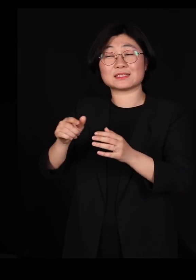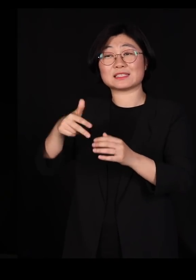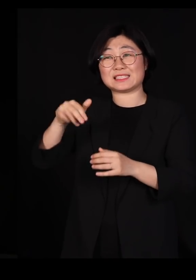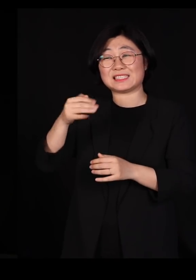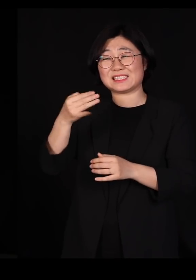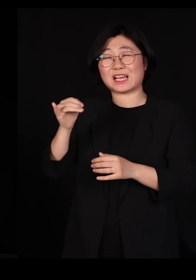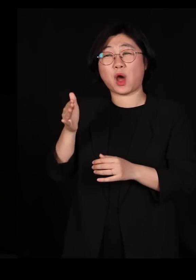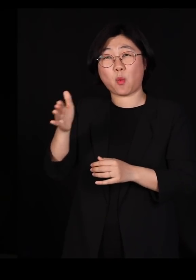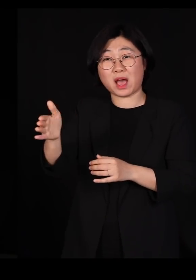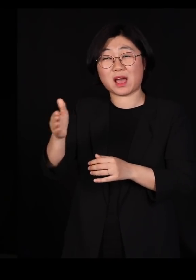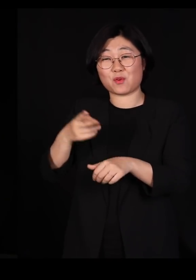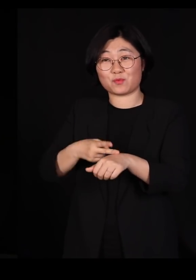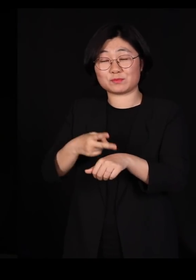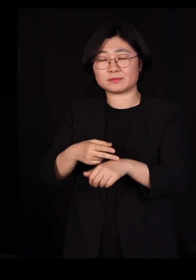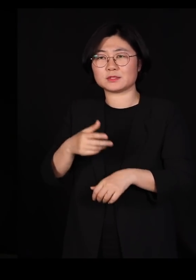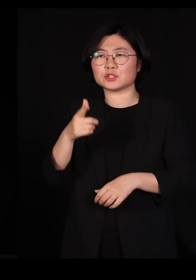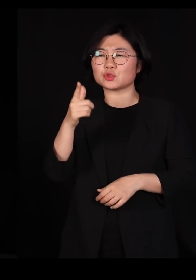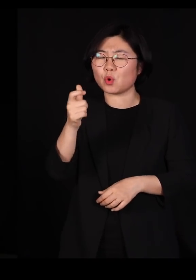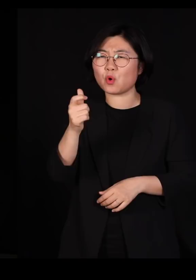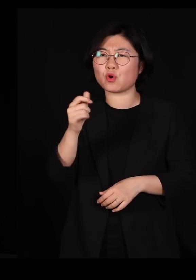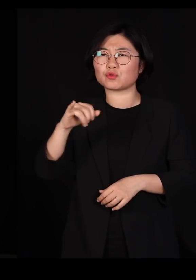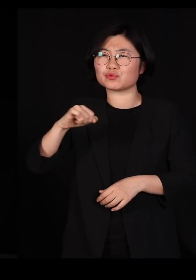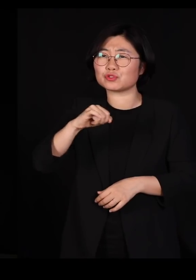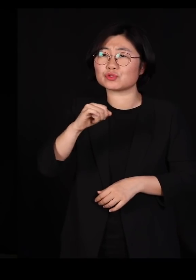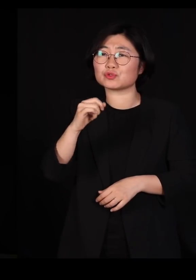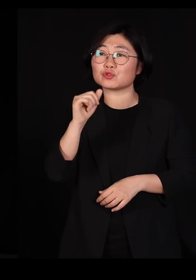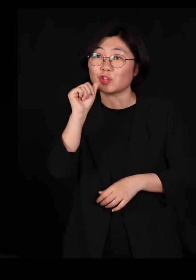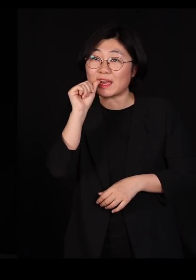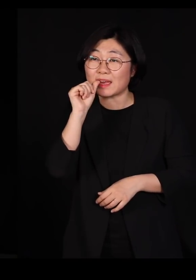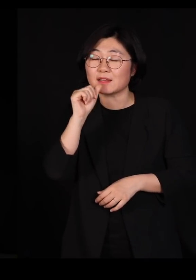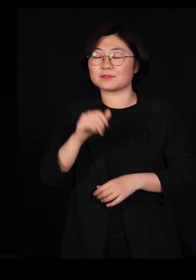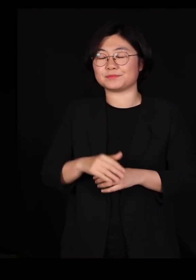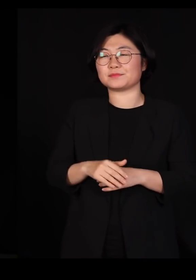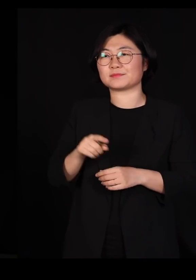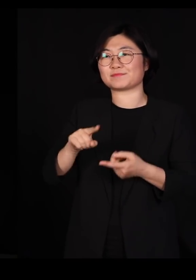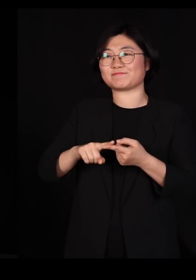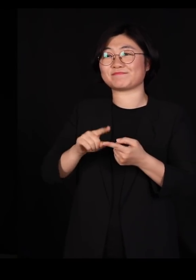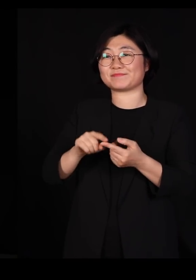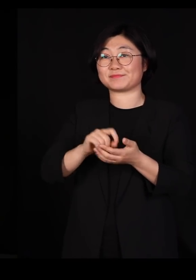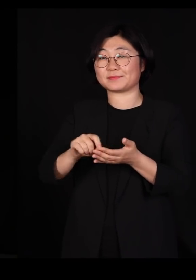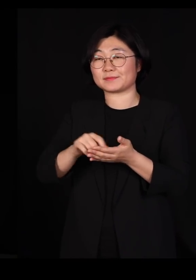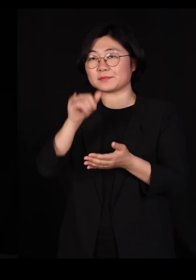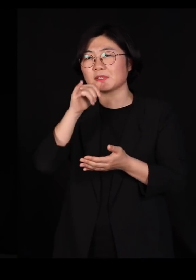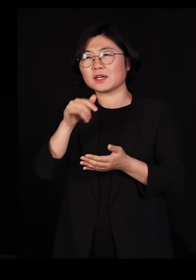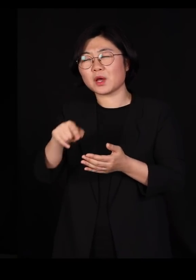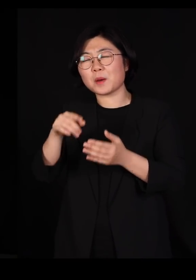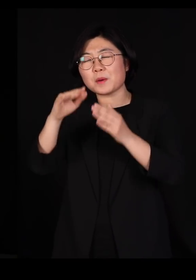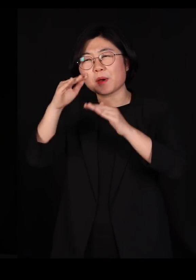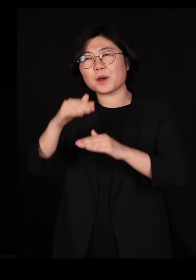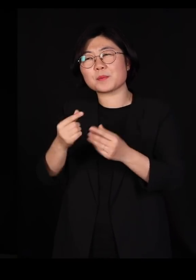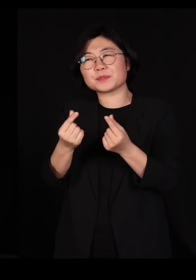'총, 균, 쇠'에서 이 분도 얘기 했고요 지금 제가 여러분에게 그런 비슷한 뉘앙스로 얘기를 드린 겁니다